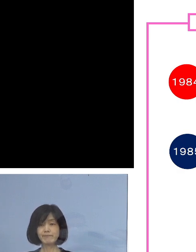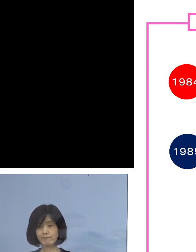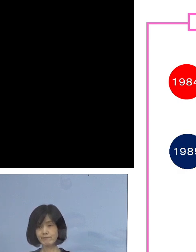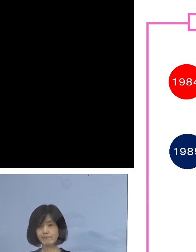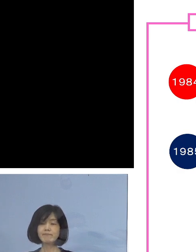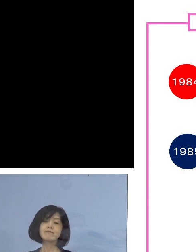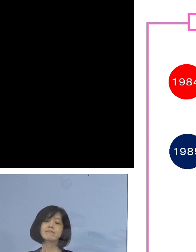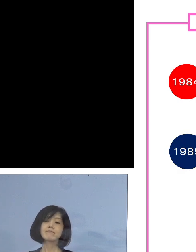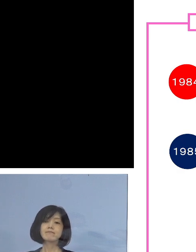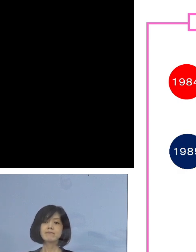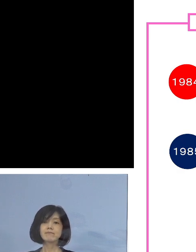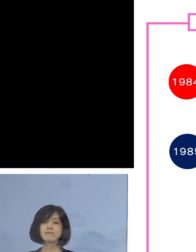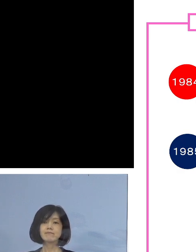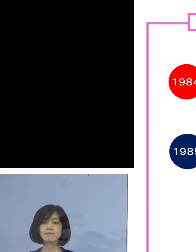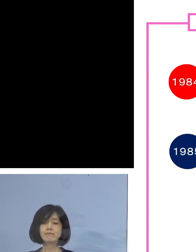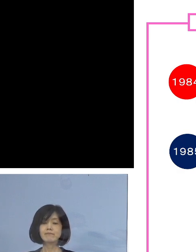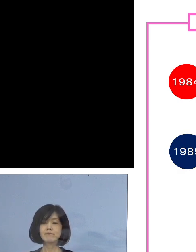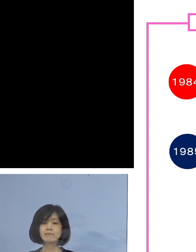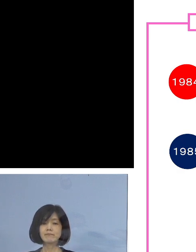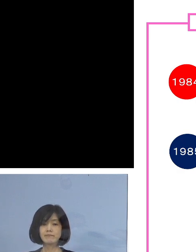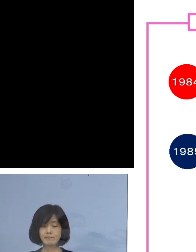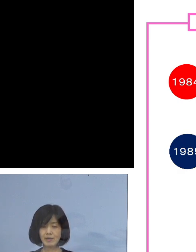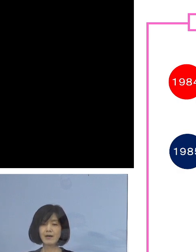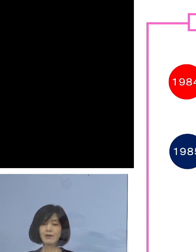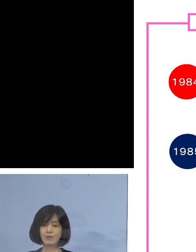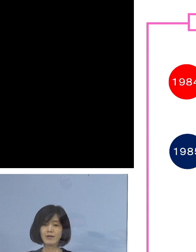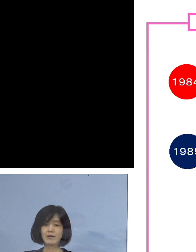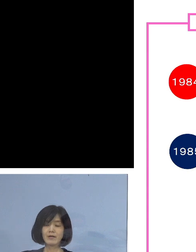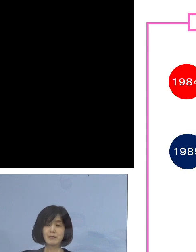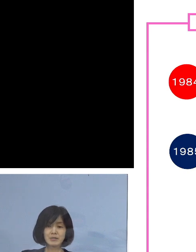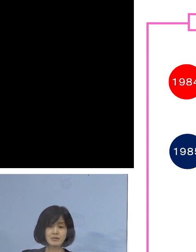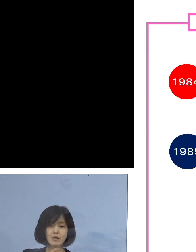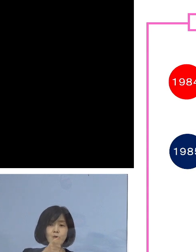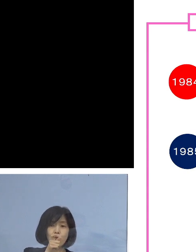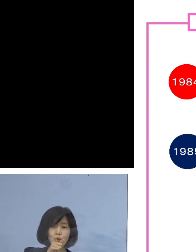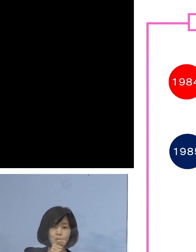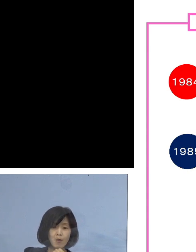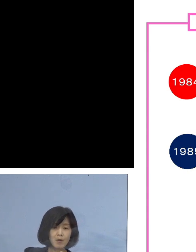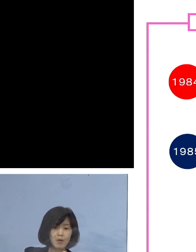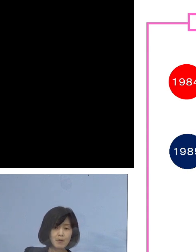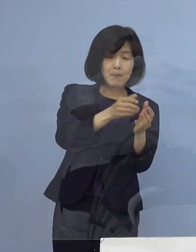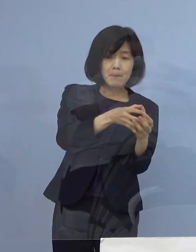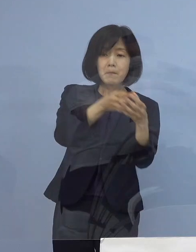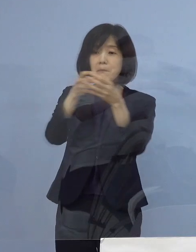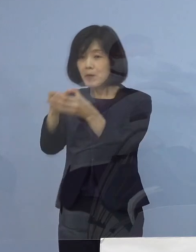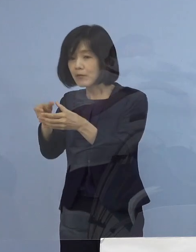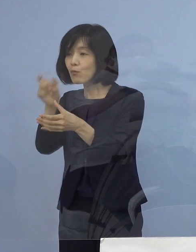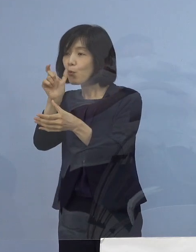分かりやすく言うと はしご酒クラスターですね